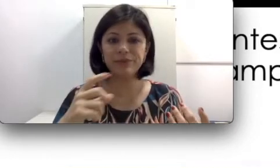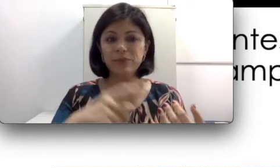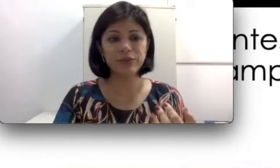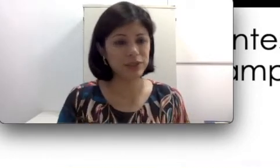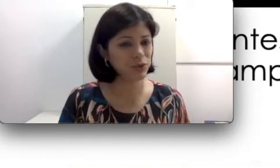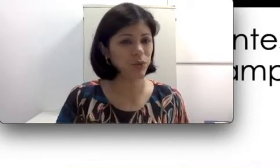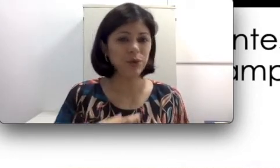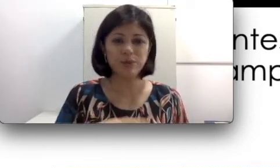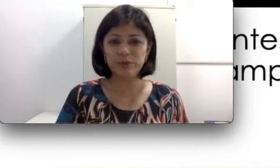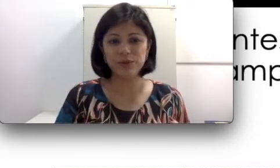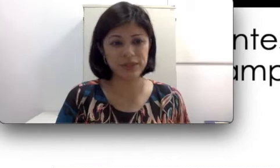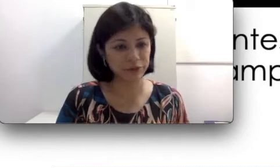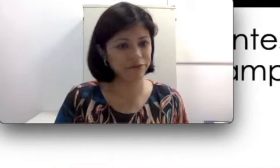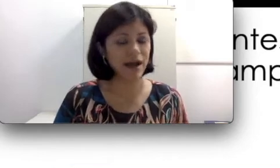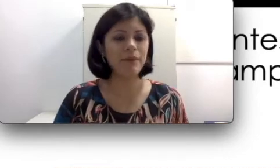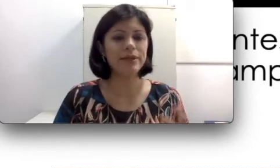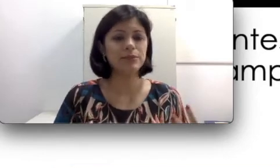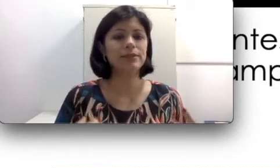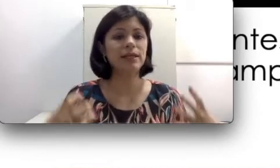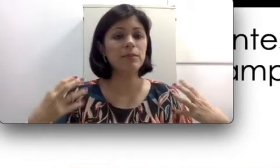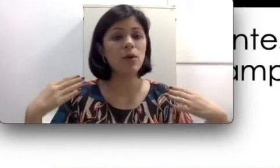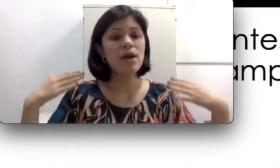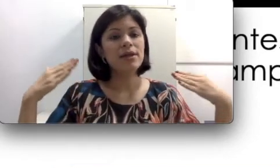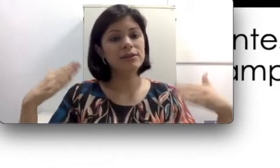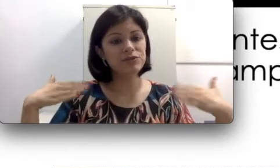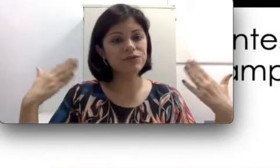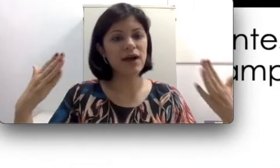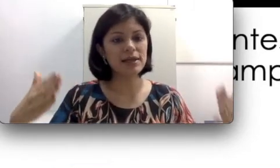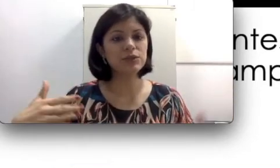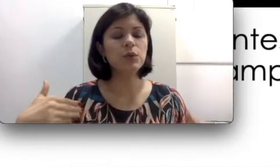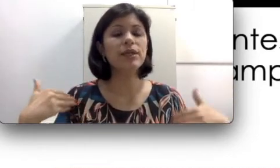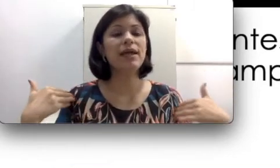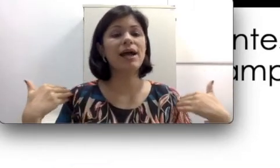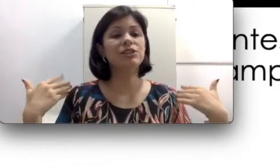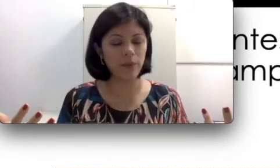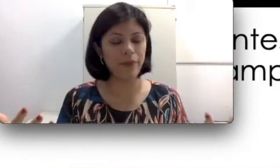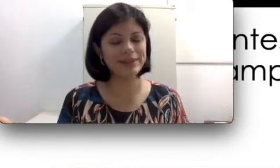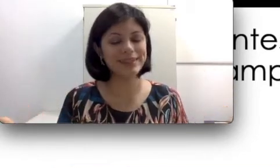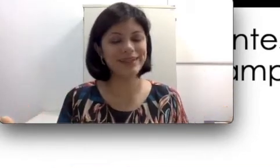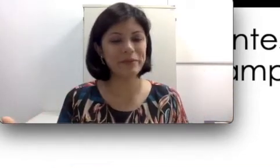motorista de ônibus, pessoas que estão em fábricas. Isso faz com que haja um aceleramento